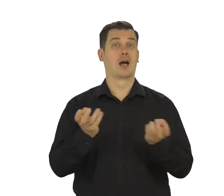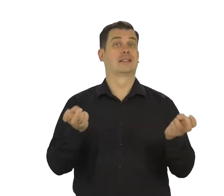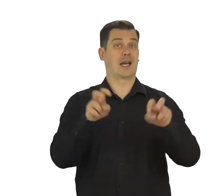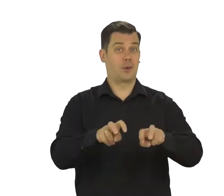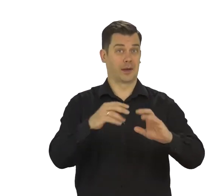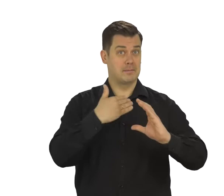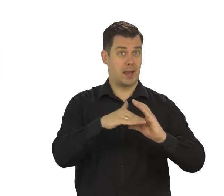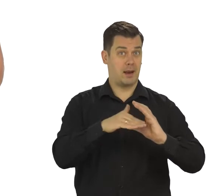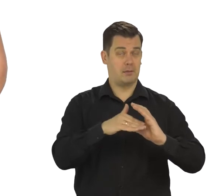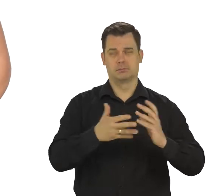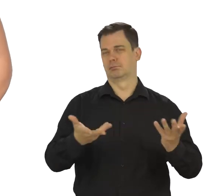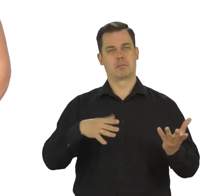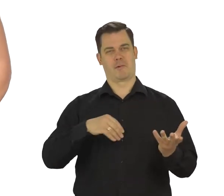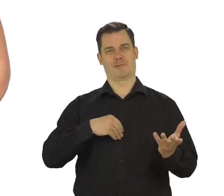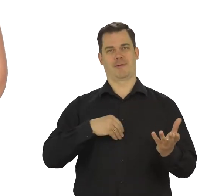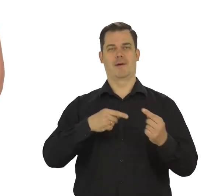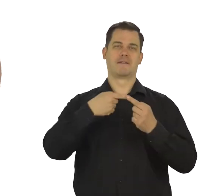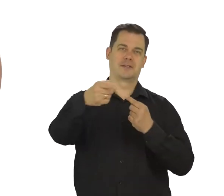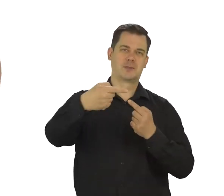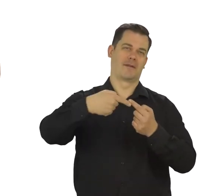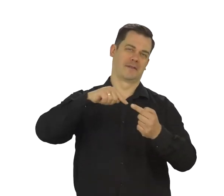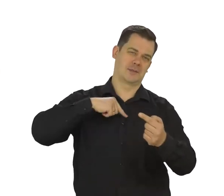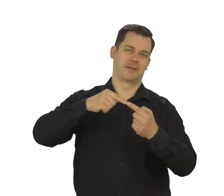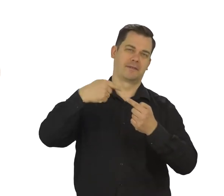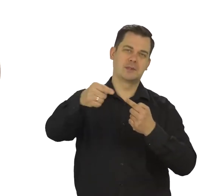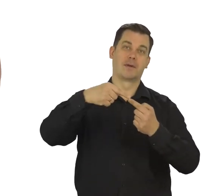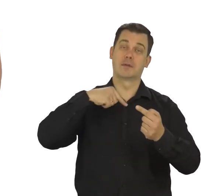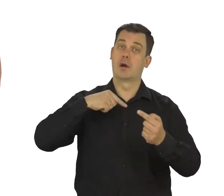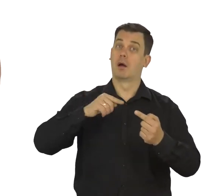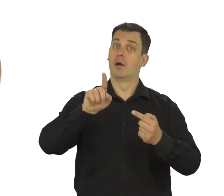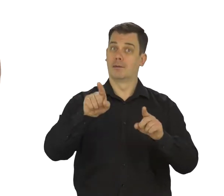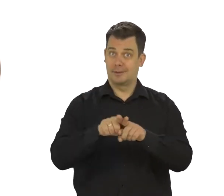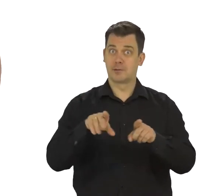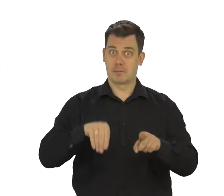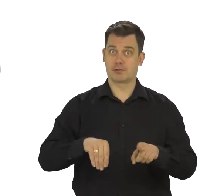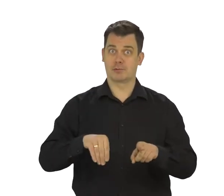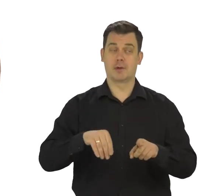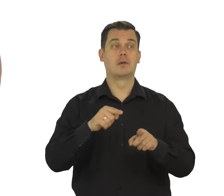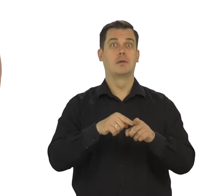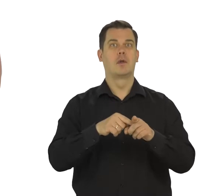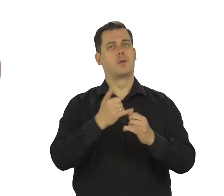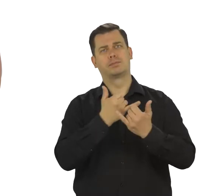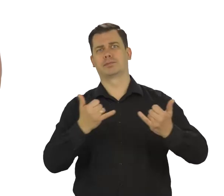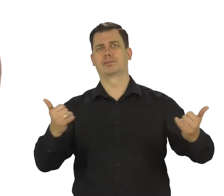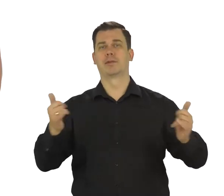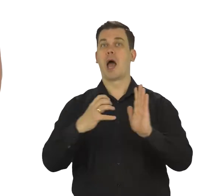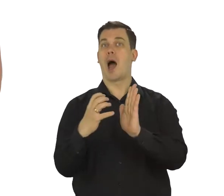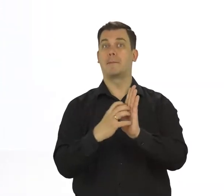możesz nie tylko odbierać i wysyłać mejle. Możesz też logować się nim w innych usługach Google,